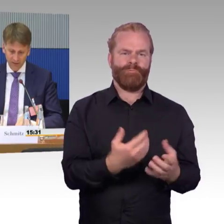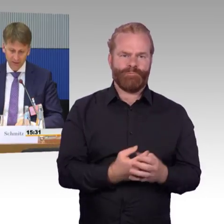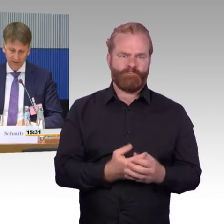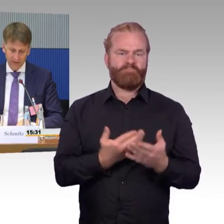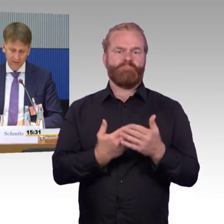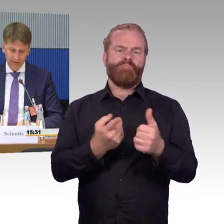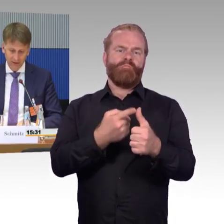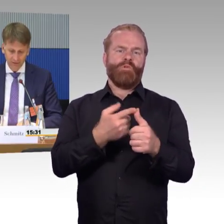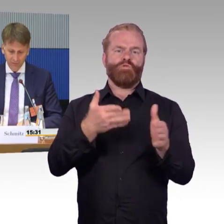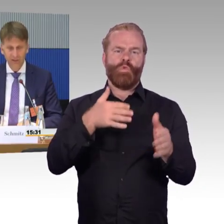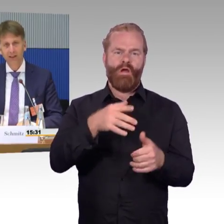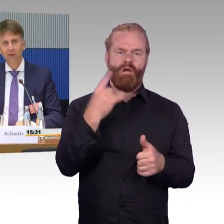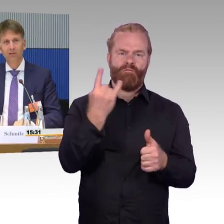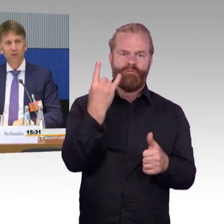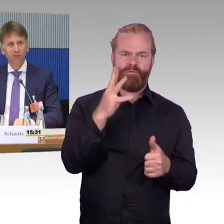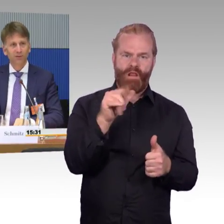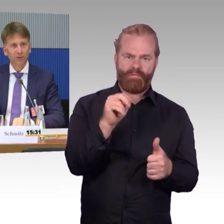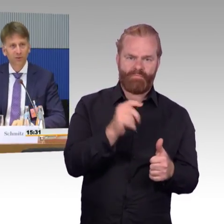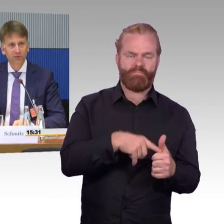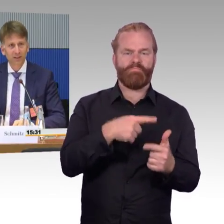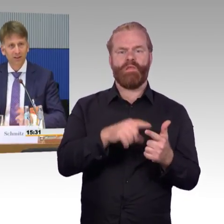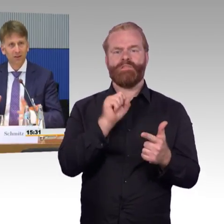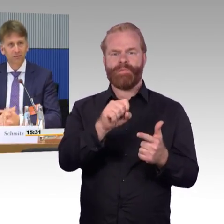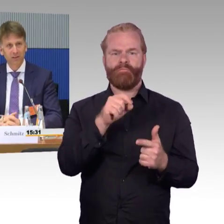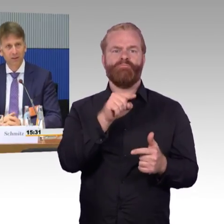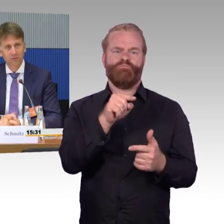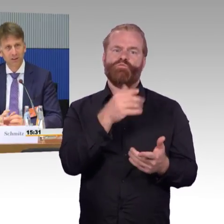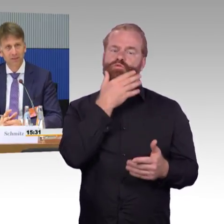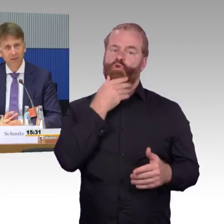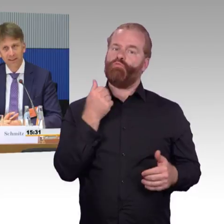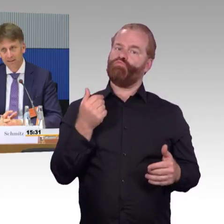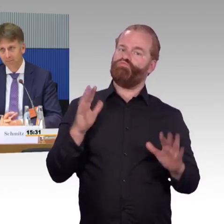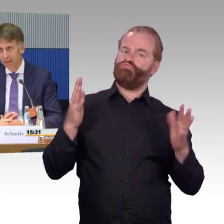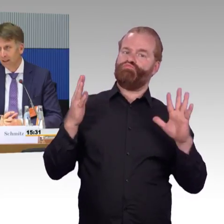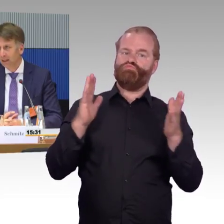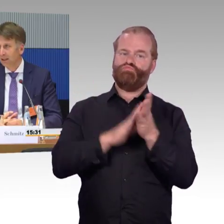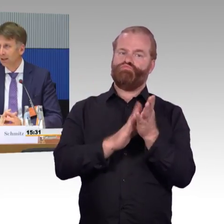Hier finden ja gerade die 5G-Ausleuchtungsdiskussionen statt. Die neuen Verteilungen für Netzfrequenzen.